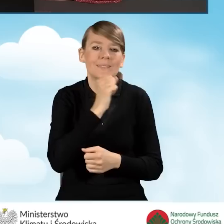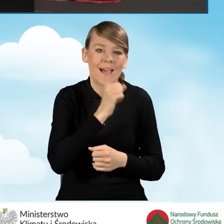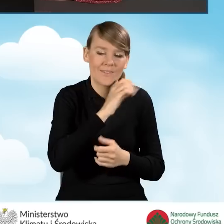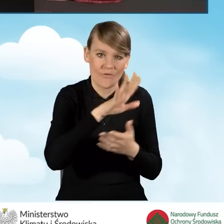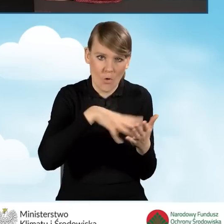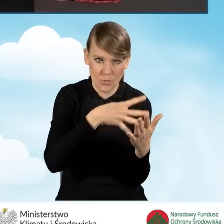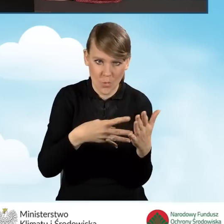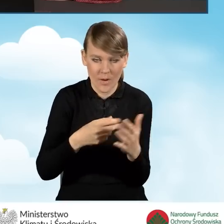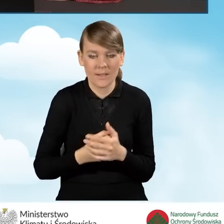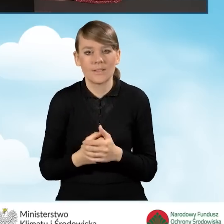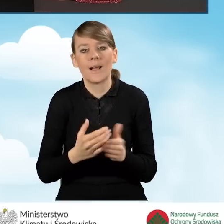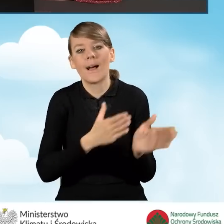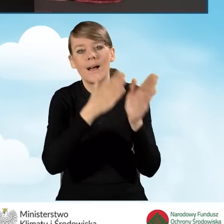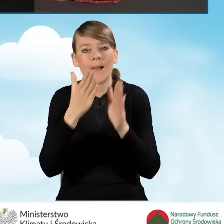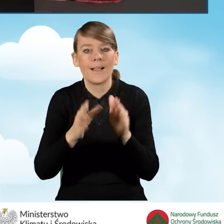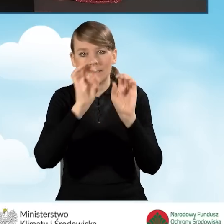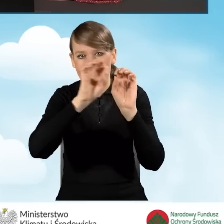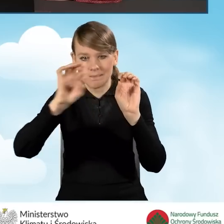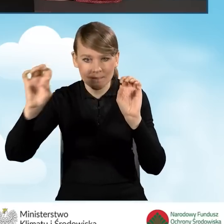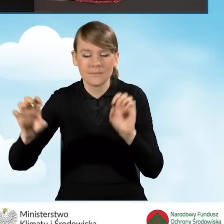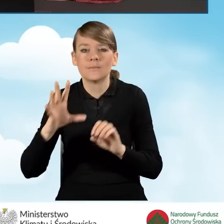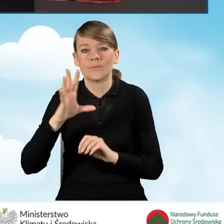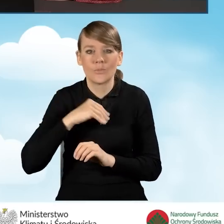Następnie mamy serię ikon, które pozwalają nam wygenerować